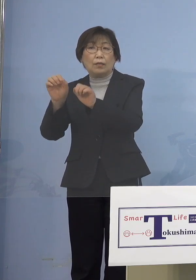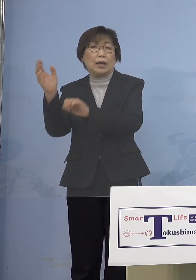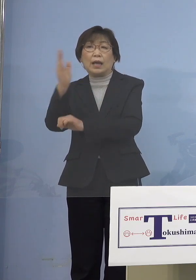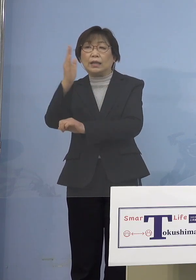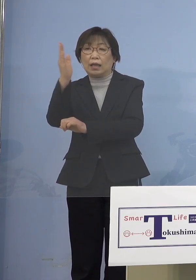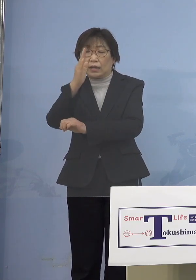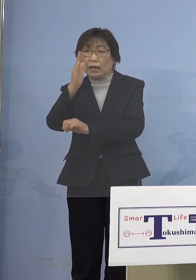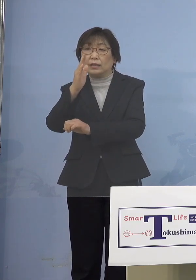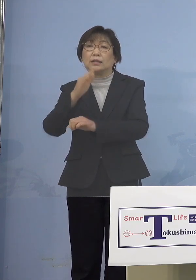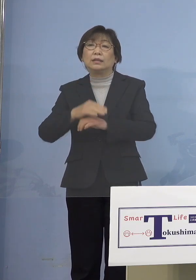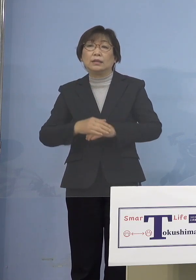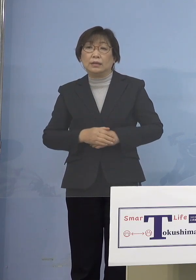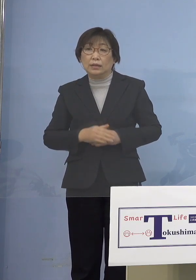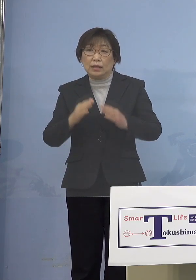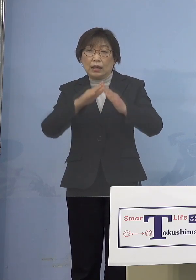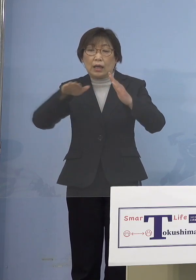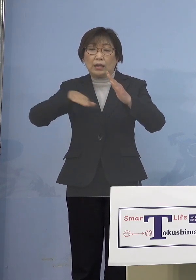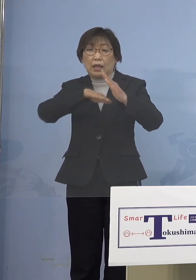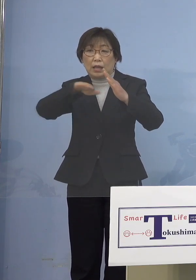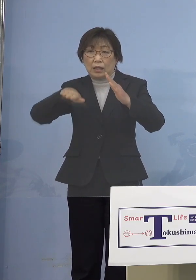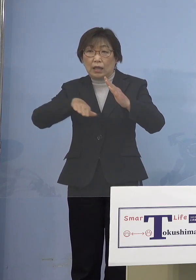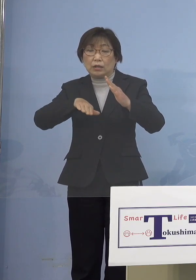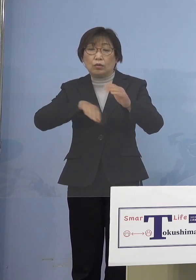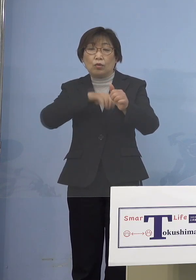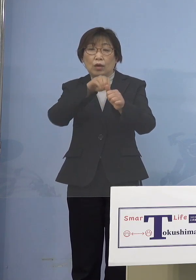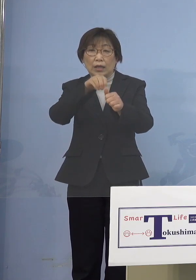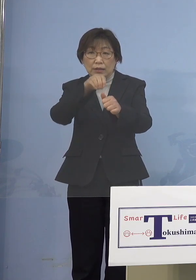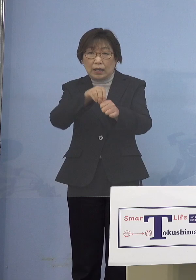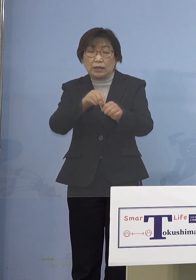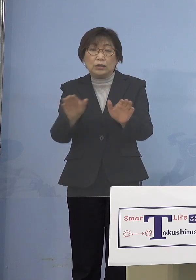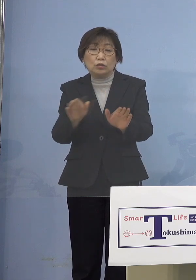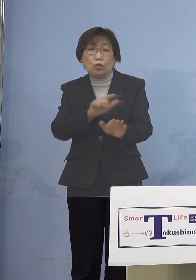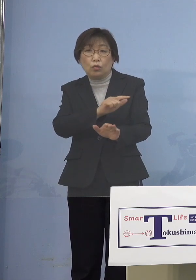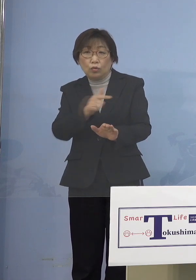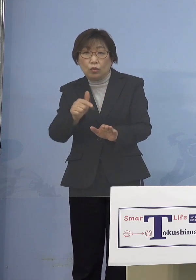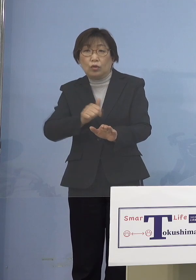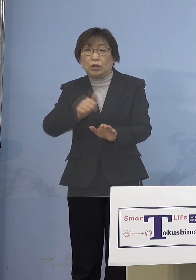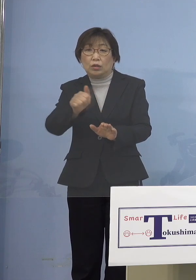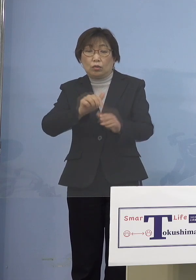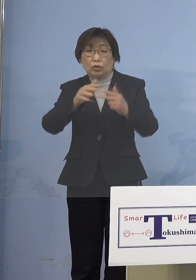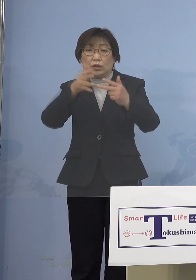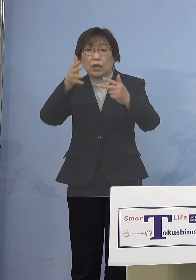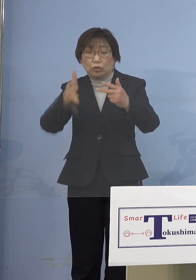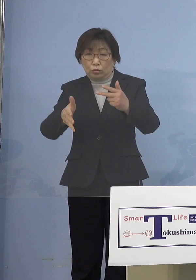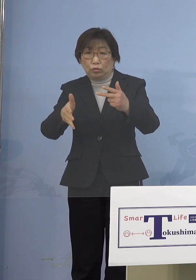そして家庭内感染 児童等利用施設を抑えていく